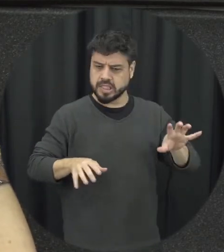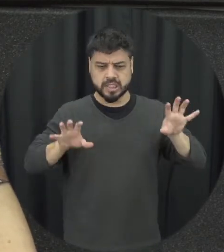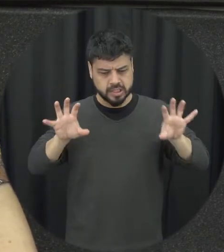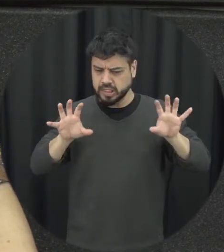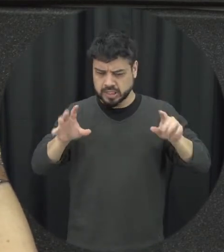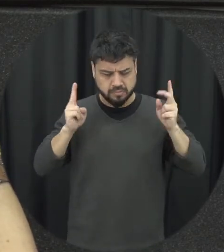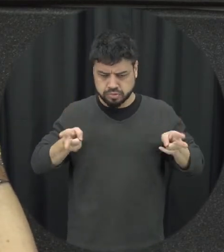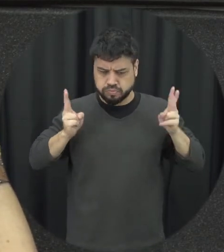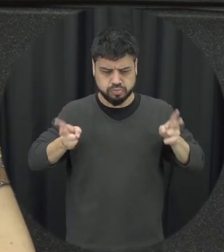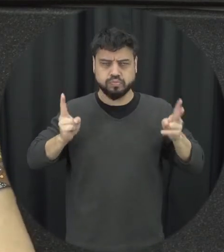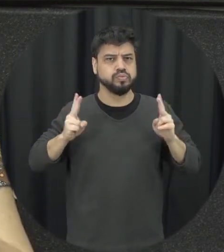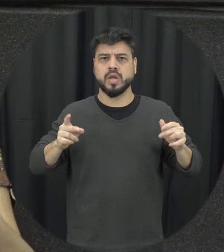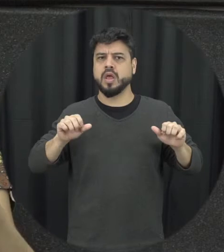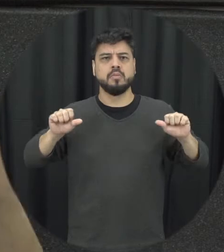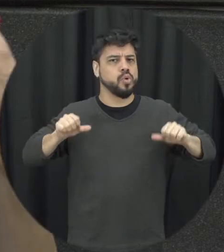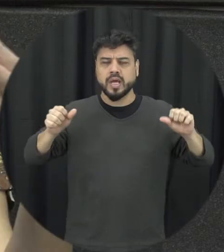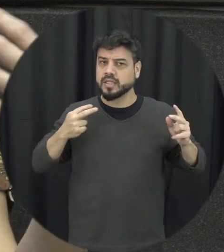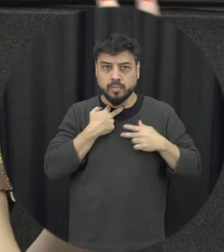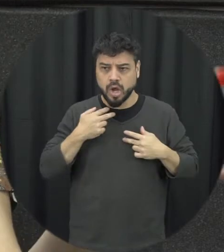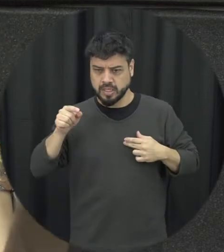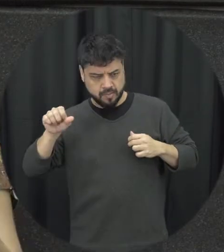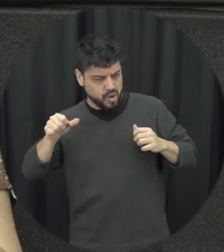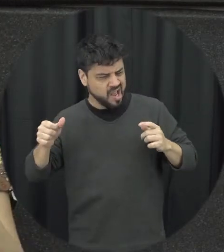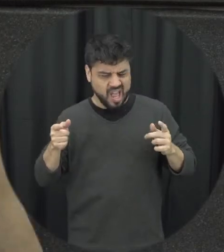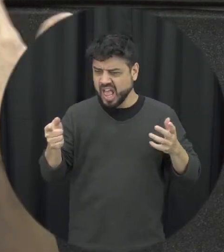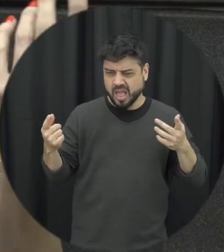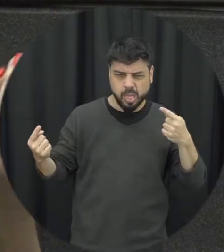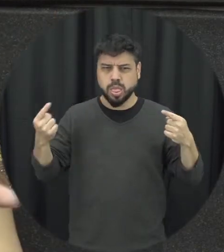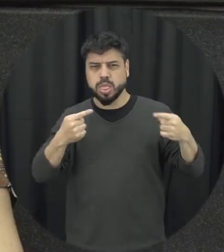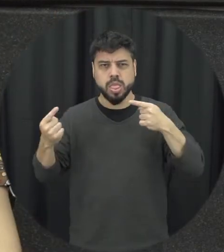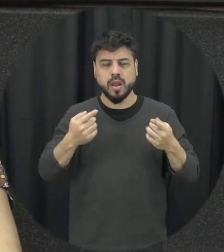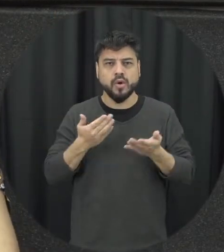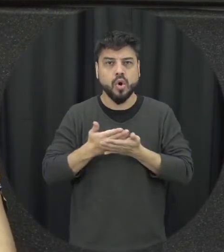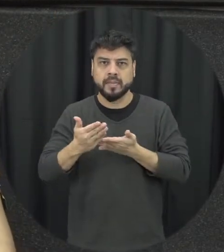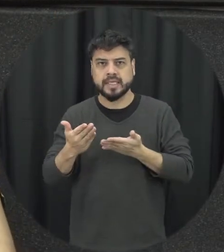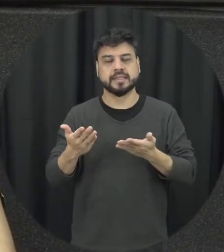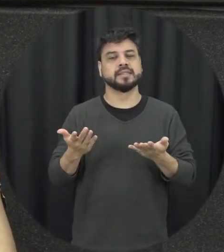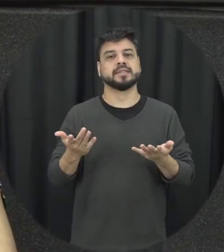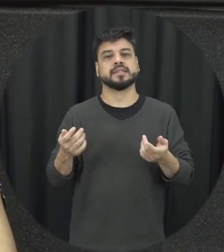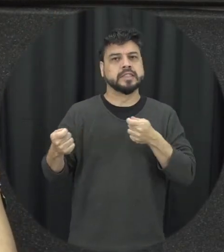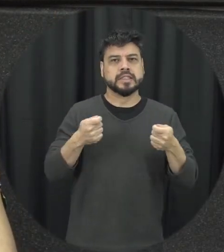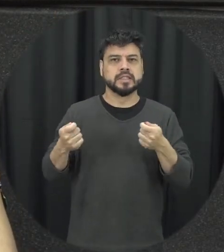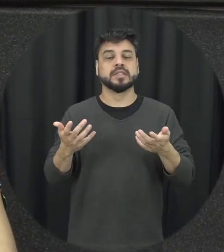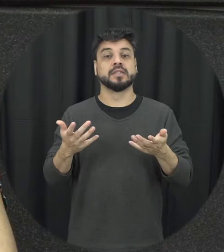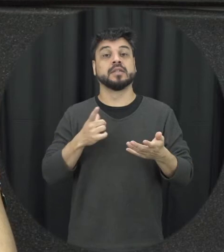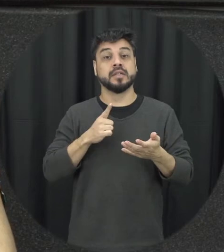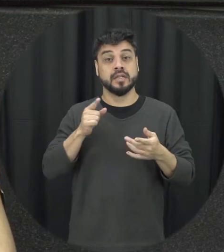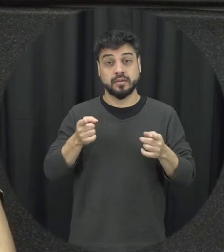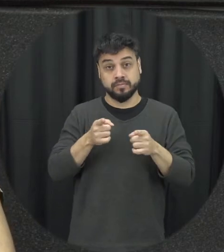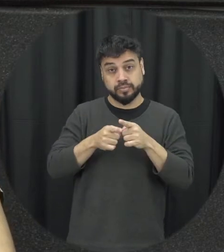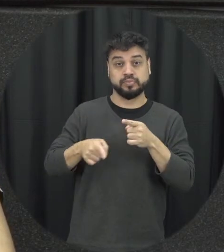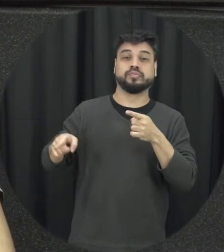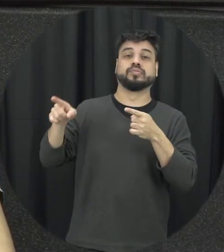vezes se tenciona as relações e aquele ciclo ele vai acontecendo em função disso e outras